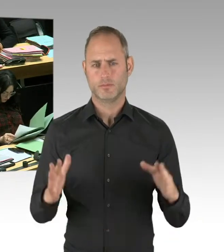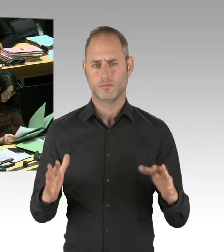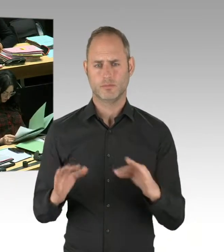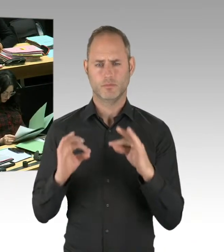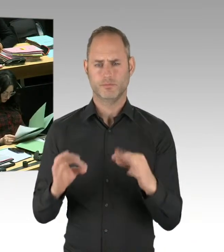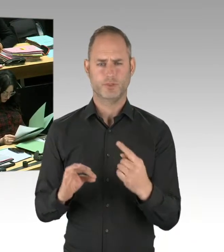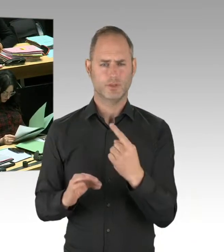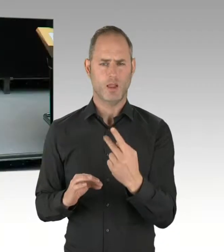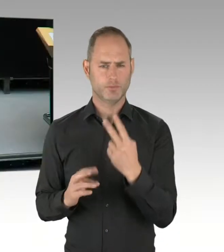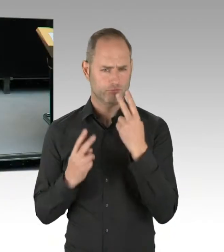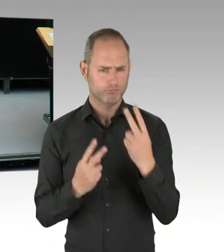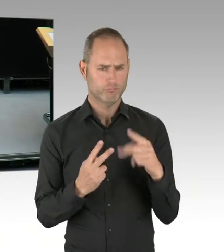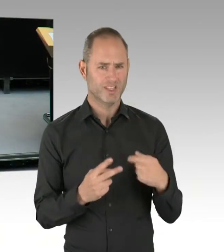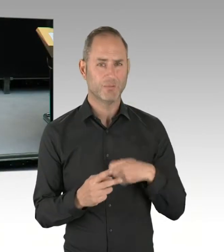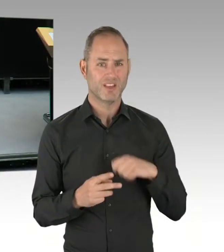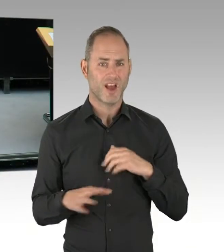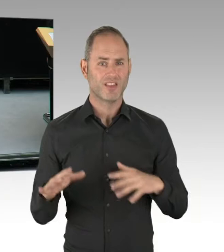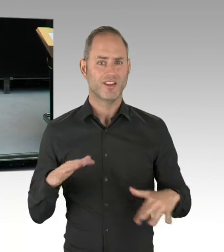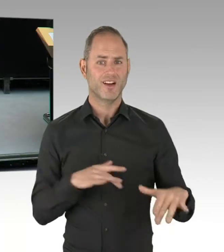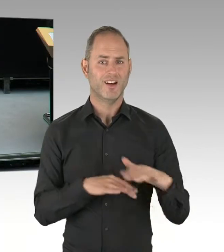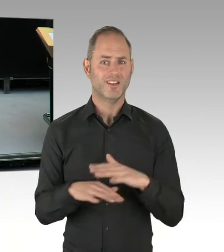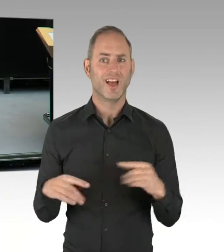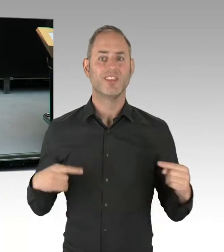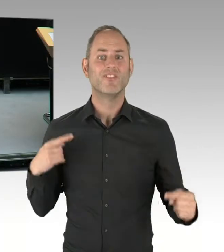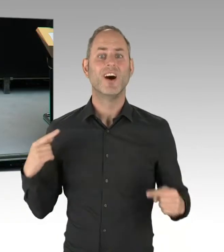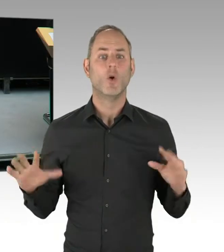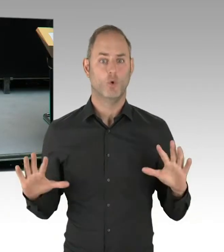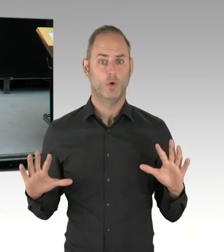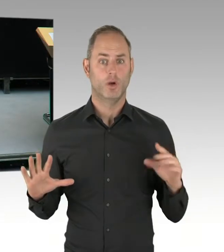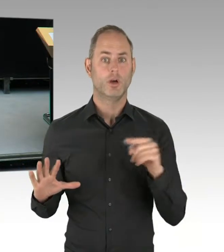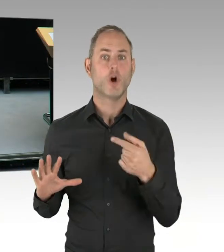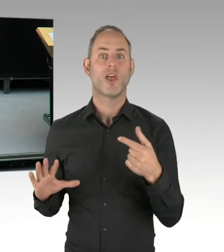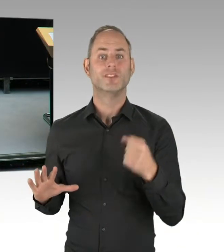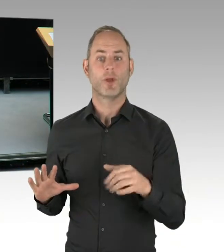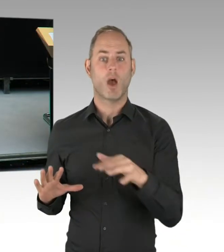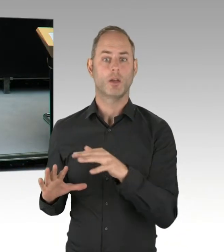intensiv bekämpfen. Übrigens erfolgreich bekämpfen. Gerade deshalb hat diese Koalition schon im Jahr 2017